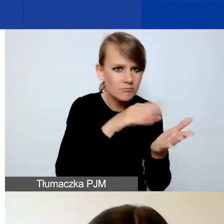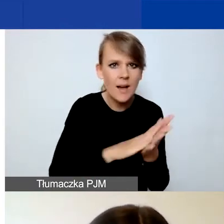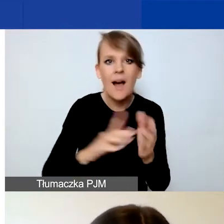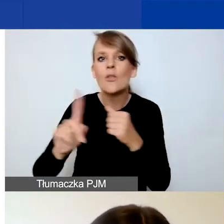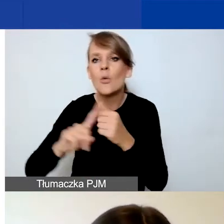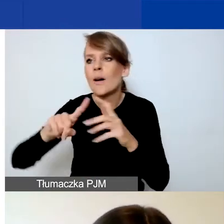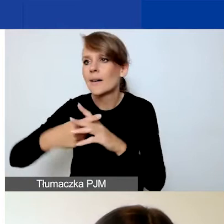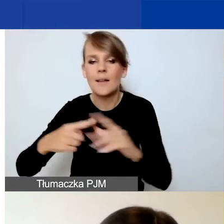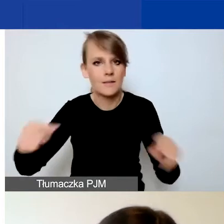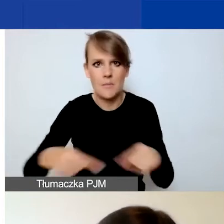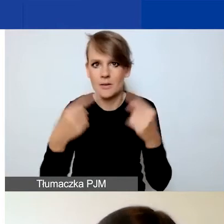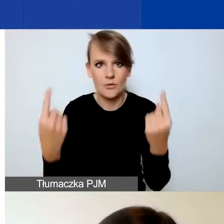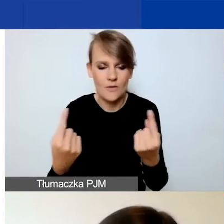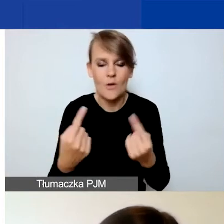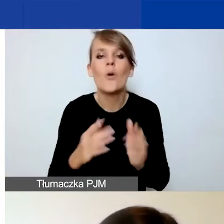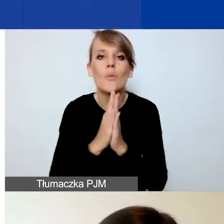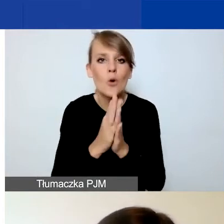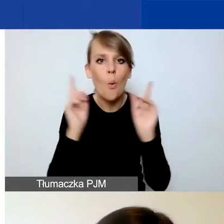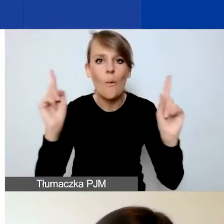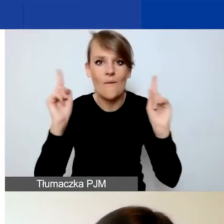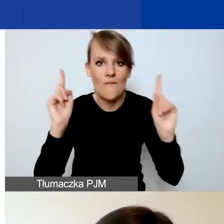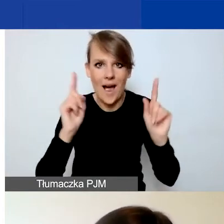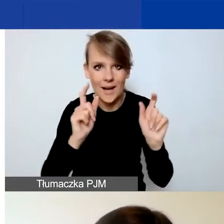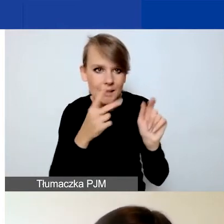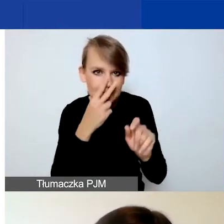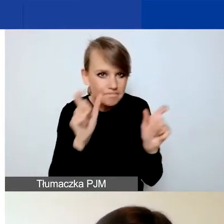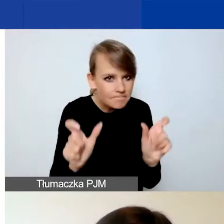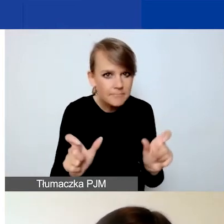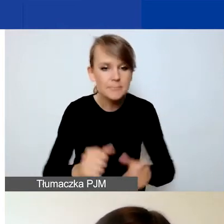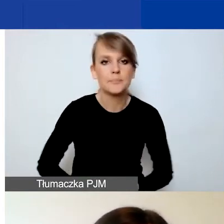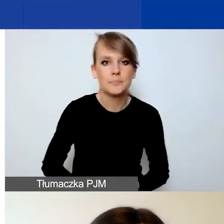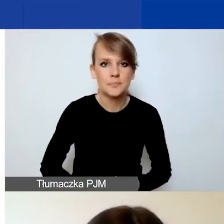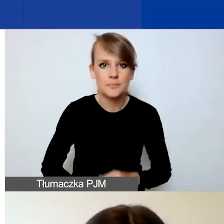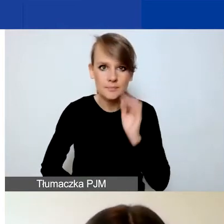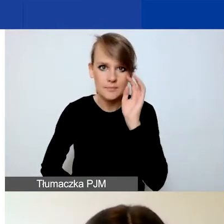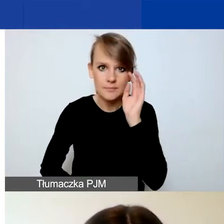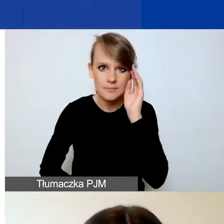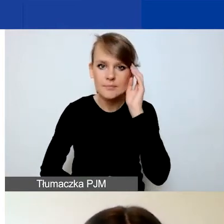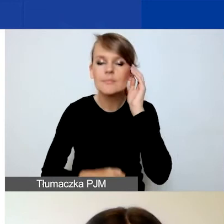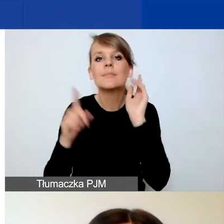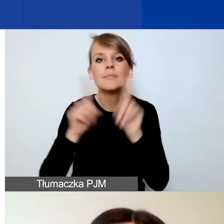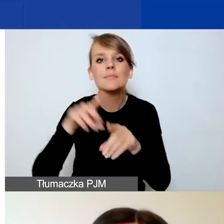więc tutaj bardzo proszę o uważność. W tej części znajdują się też oświadczenia wnioskodawcy.